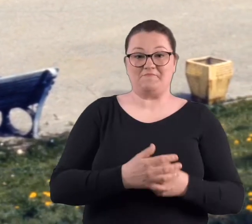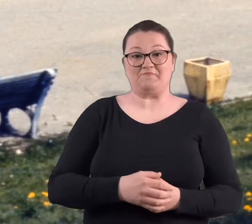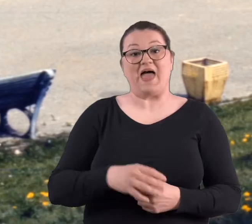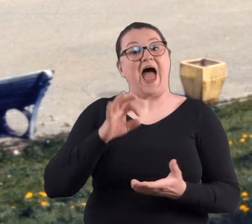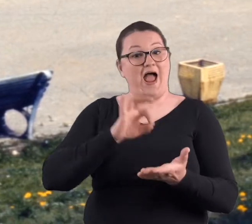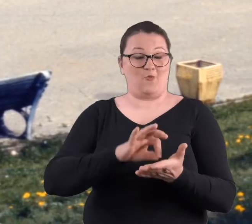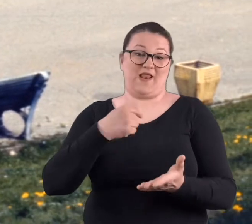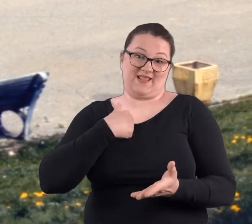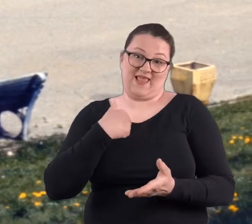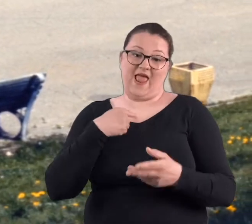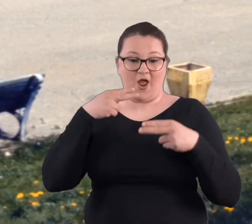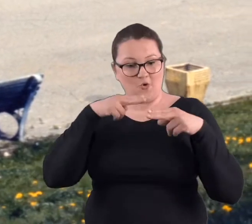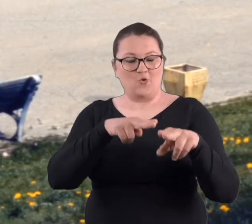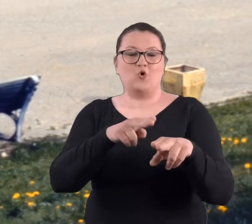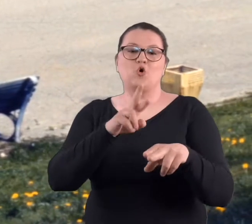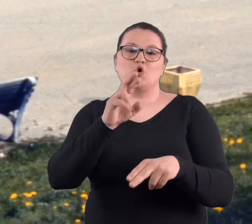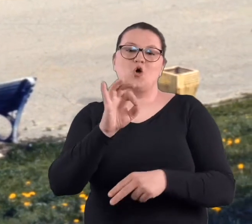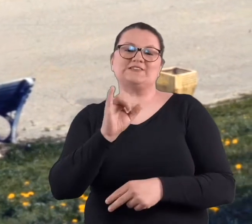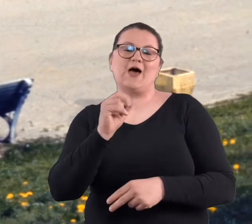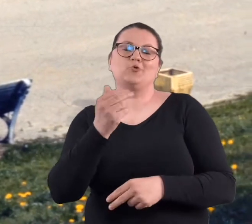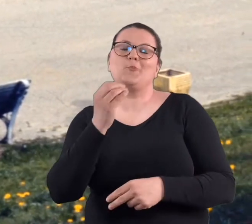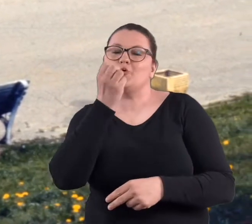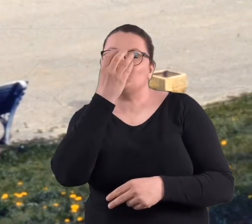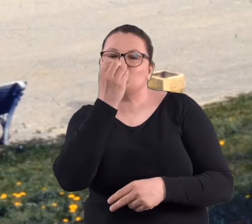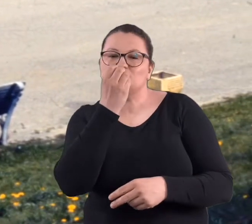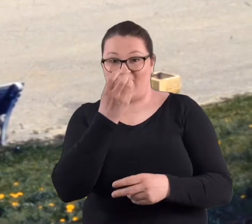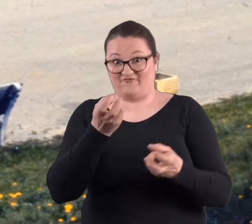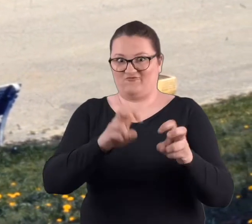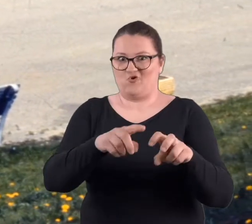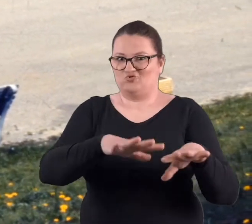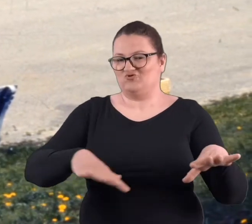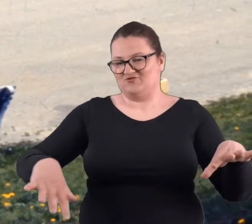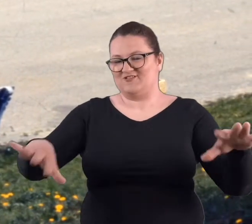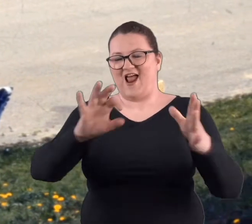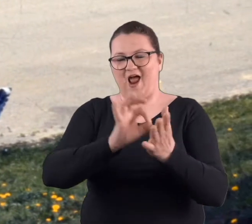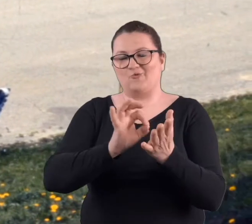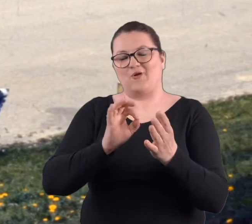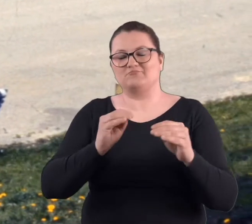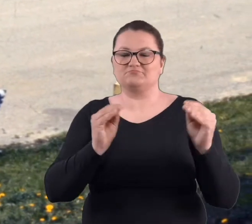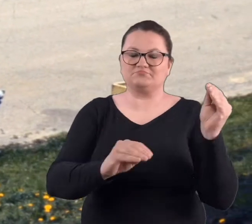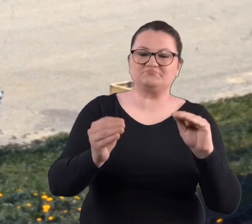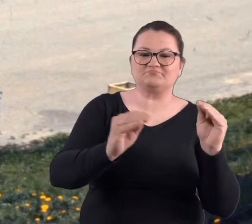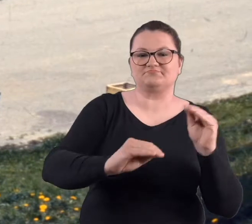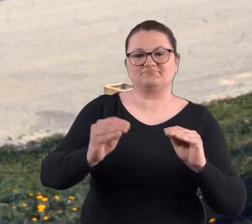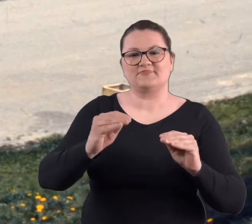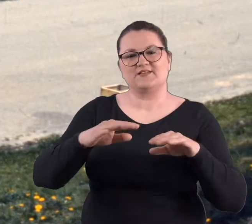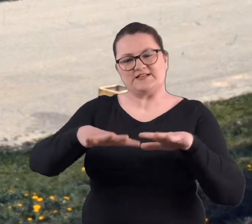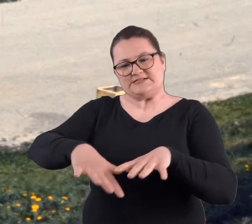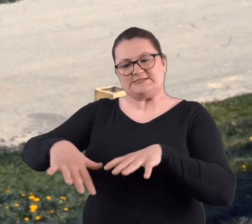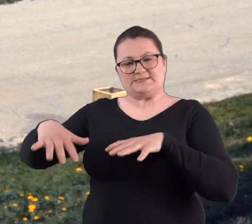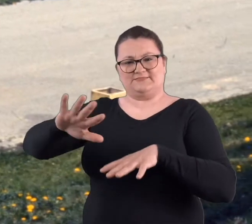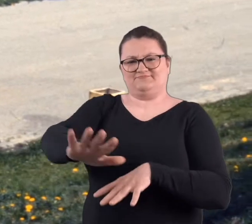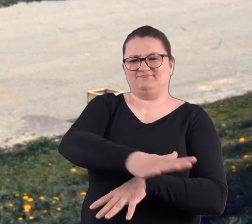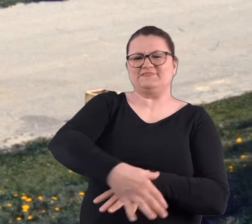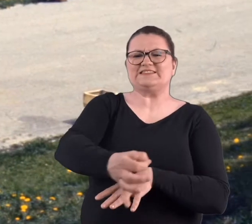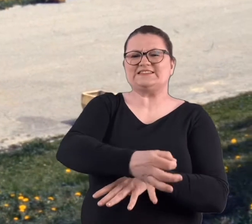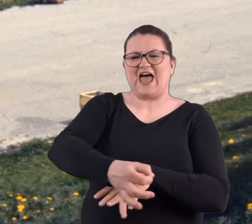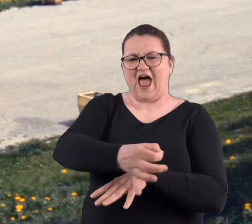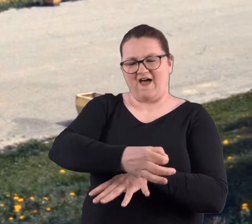Też w udziale mi przypadło sadzenie róż w rosarium, które się wtedy tworzyło. Była to praca właściwie na skarbie takiego stawu,